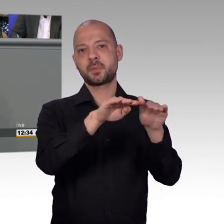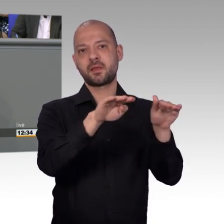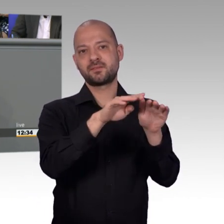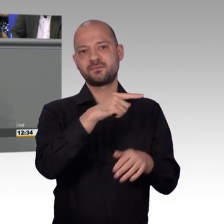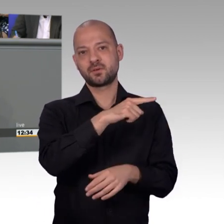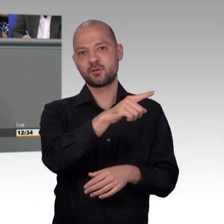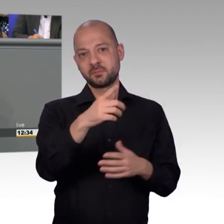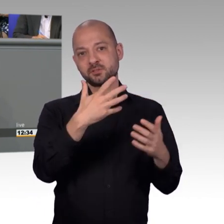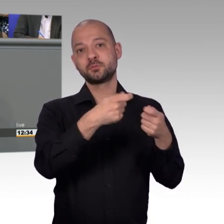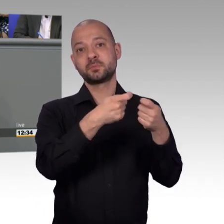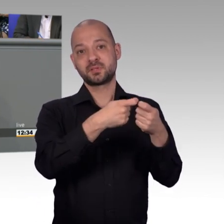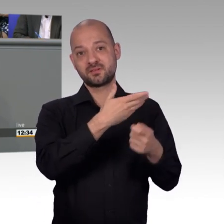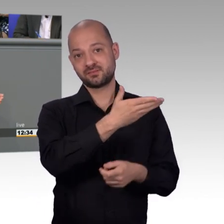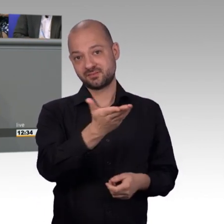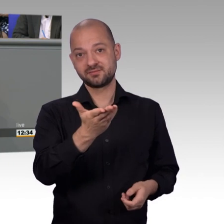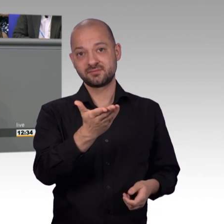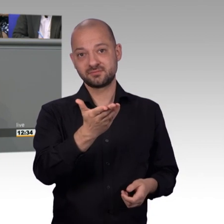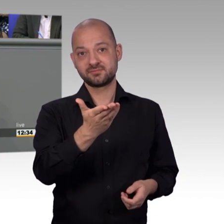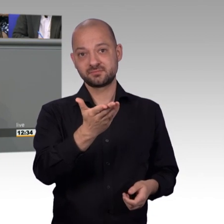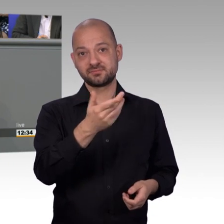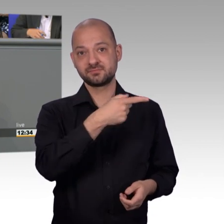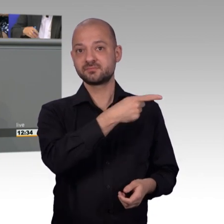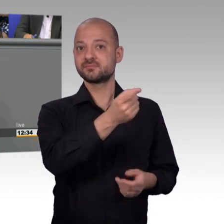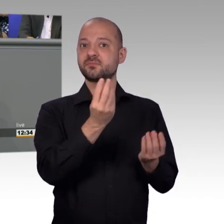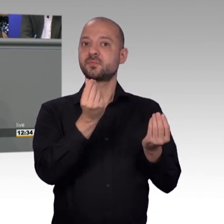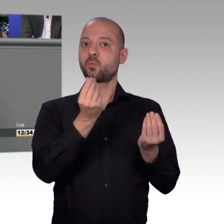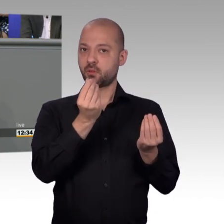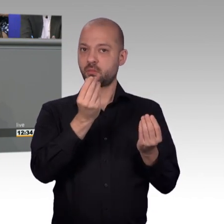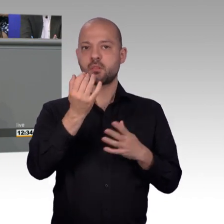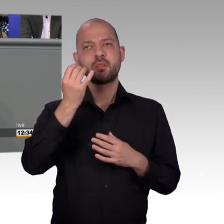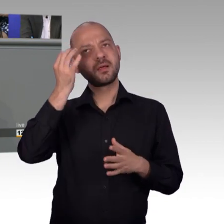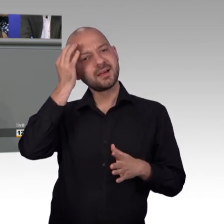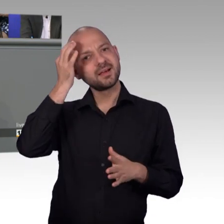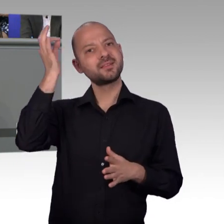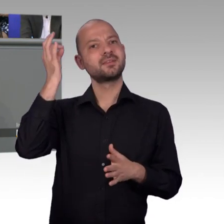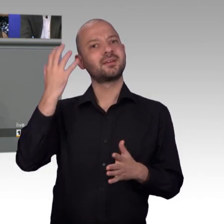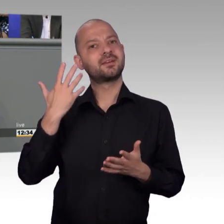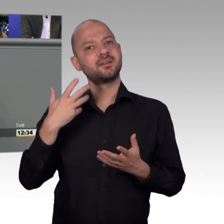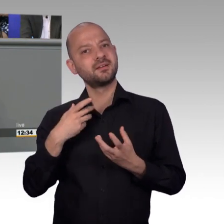beraten worden. Dann haben die mir gesagt, die ist noch gar nicht eingegangen. Dann habe ich noch zurück gefragt - doch, doch, ich habe im